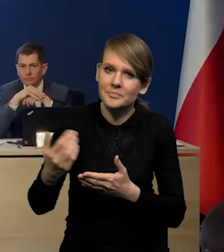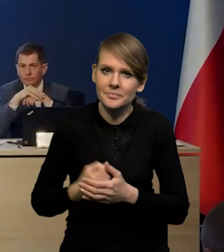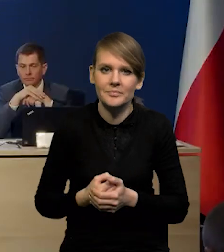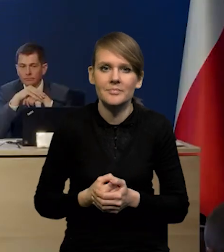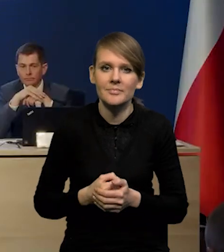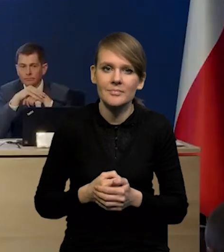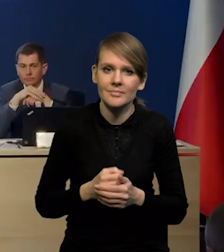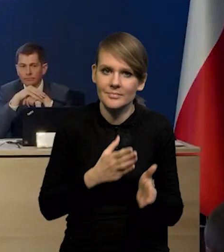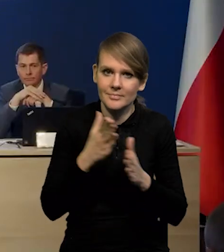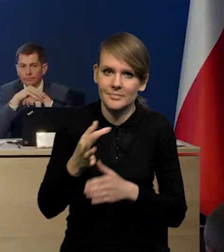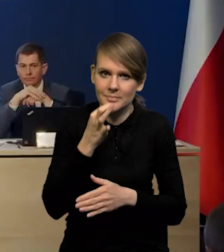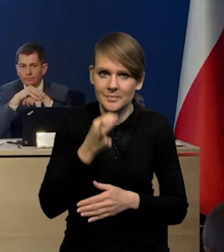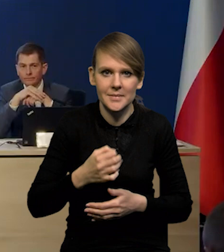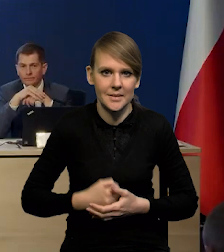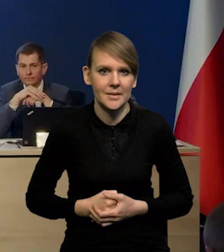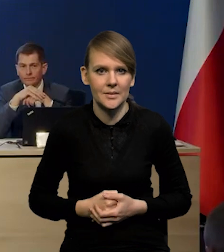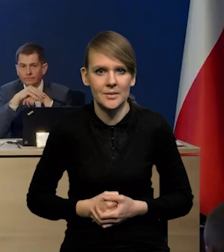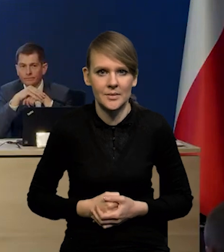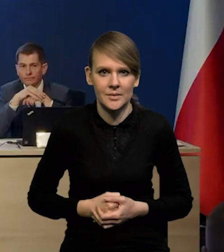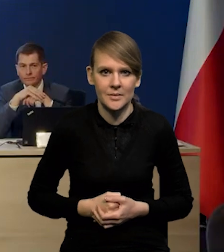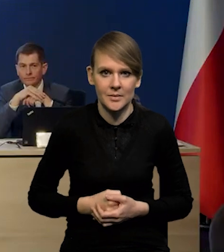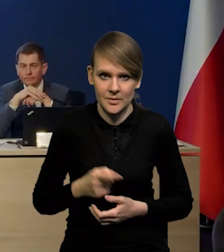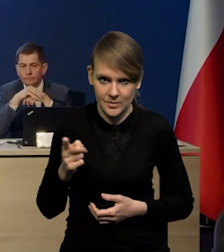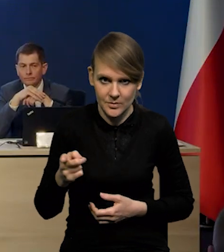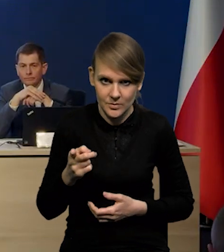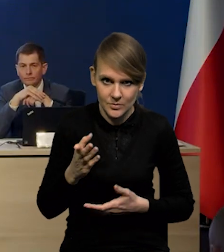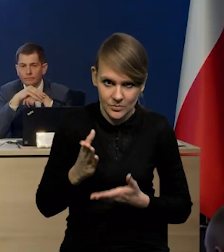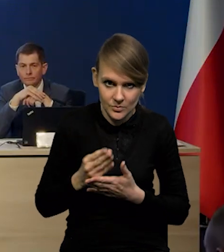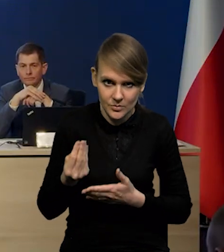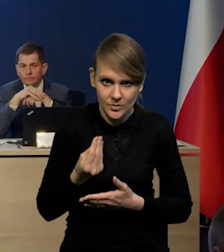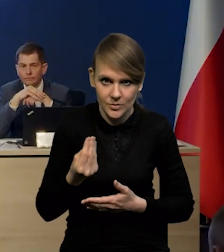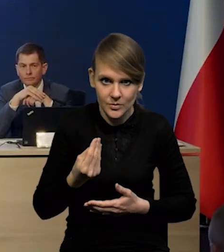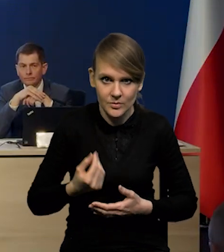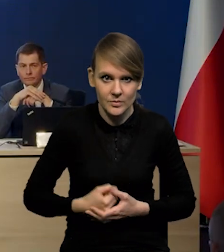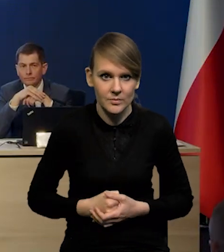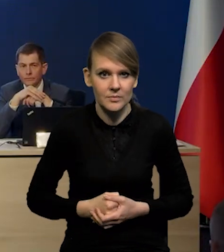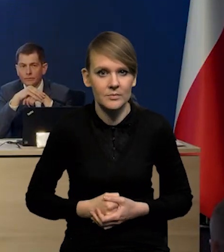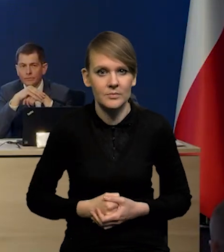Kolejne pytanie Pan redaktor, czy jeszcze mają Państwo jakieś pytania?